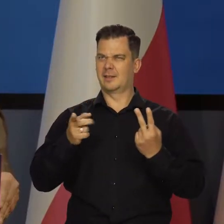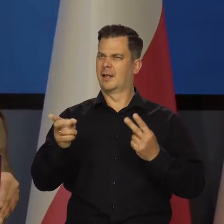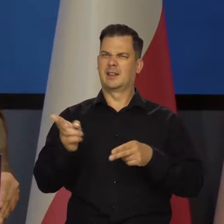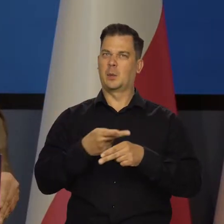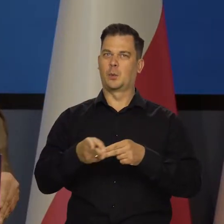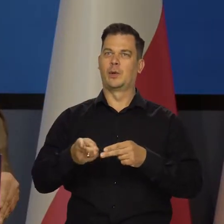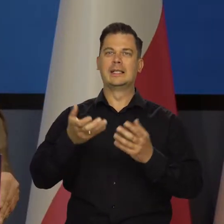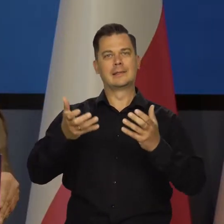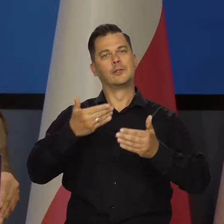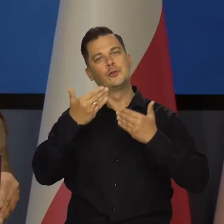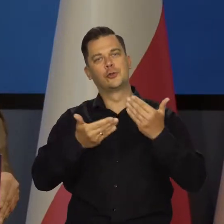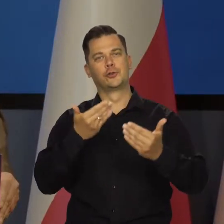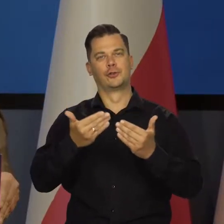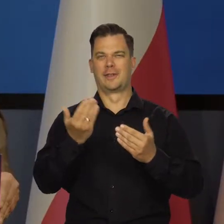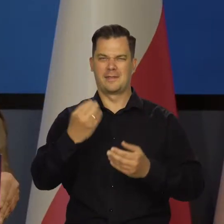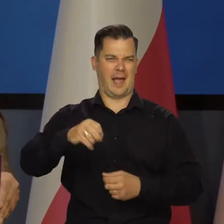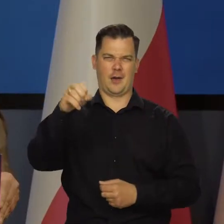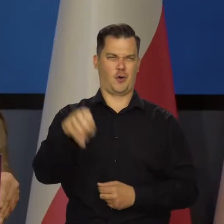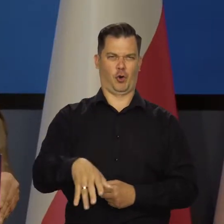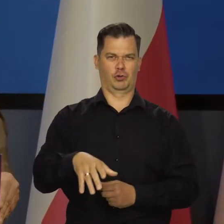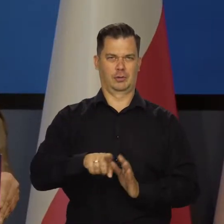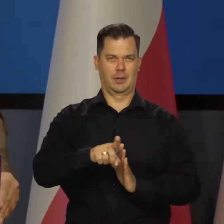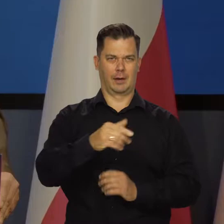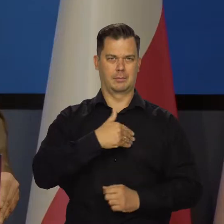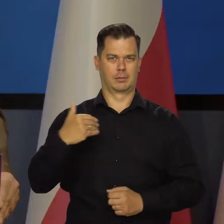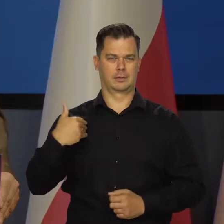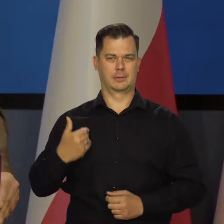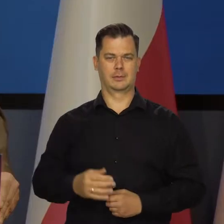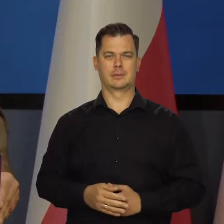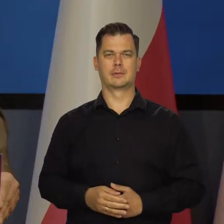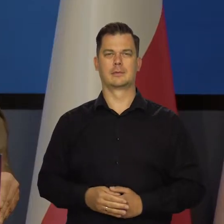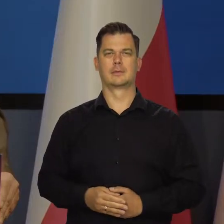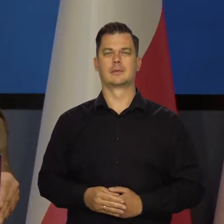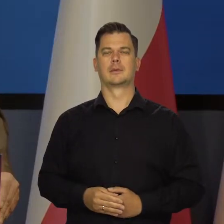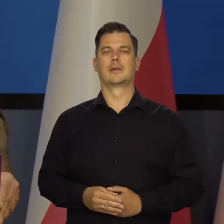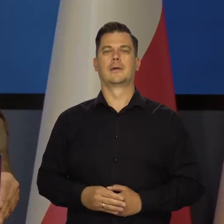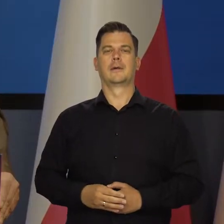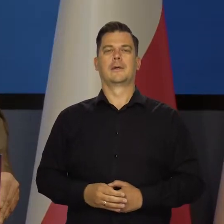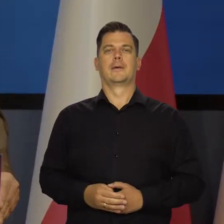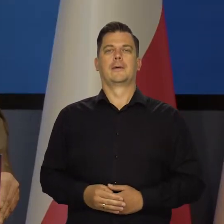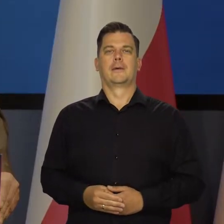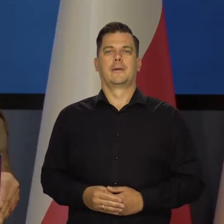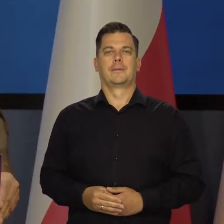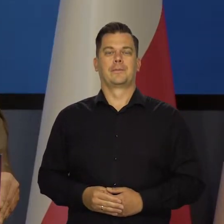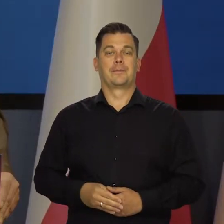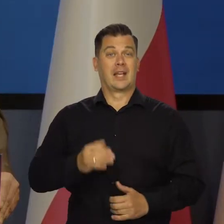Chociaż widzę, że są tacy, którzy życzą jak najgorzej naszej Ojczyźnie i naszej gospodarce.